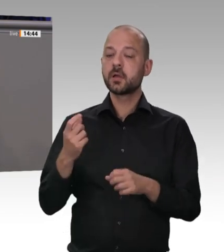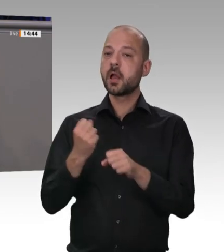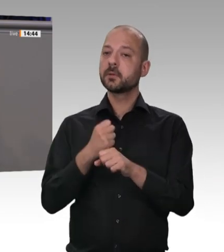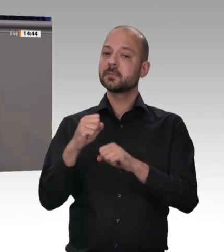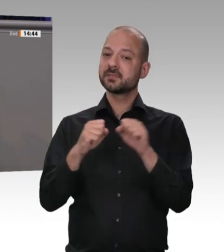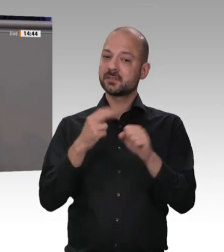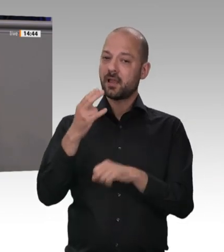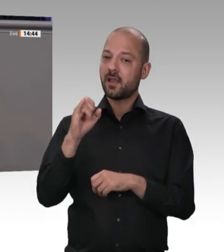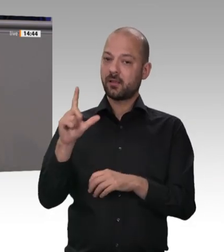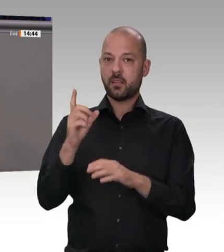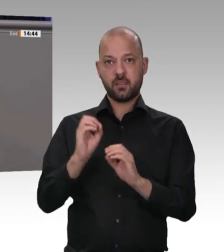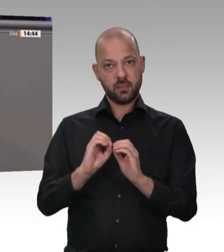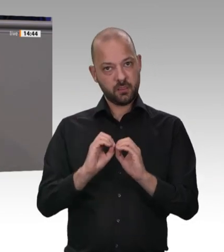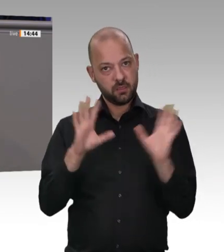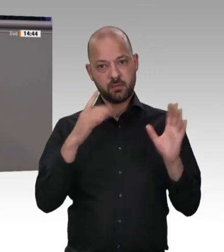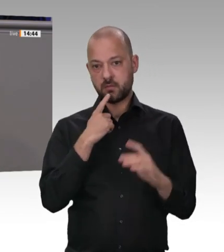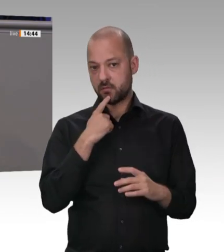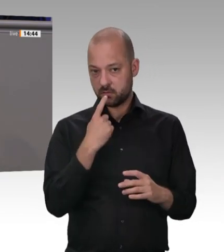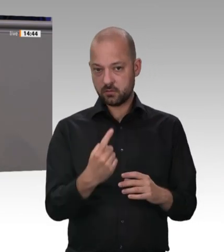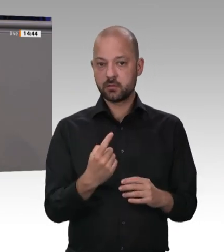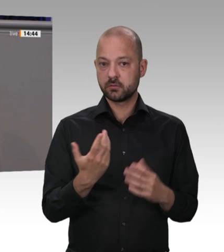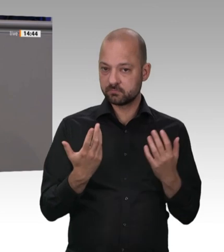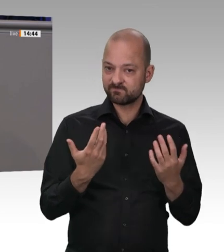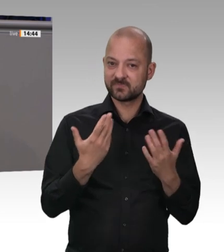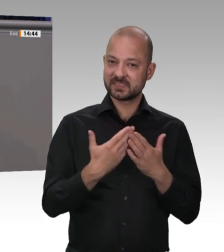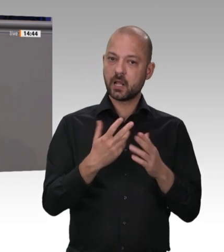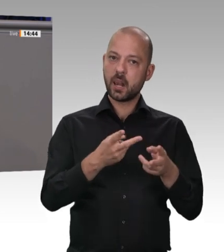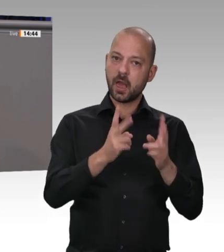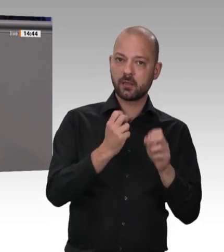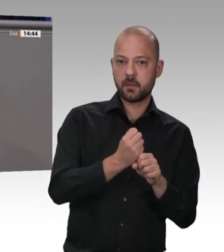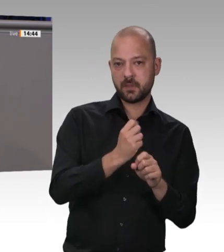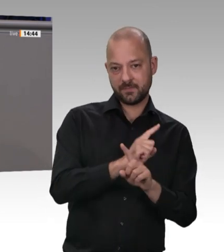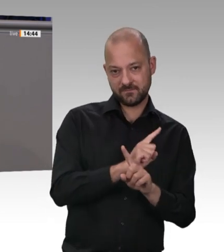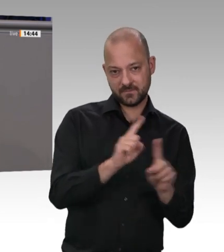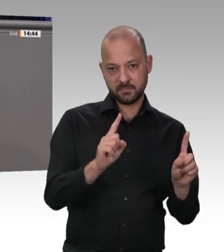darum, über die elektronische Arbeitszeiterfassung dafür zu sorgen, dass die Arbeitszeitbestimmungen